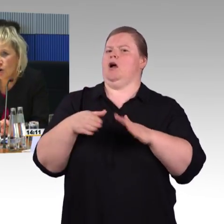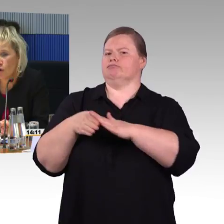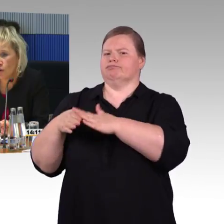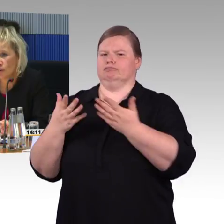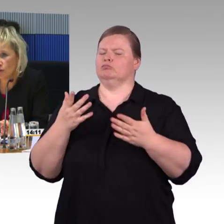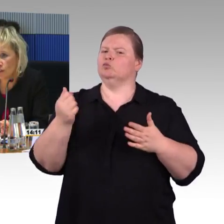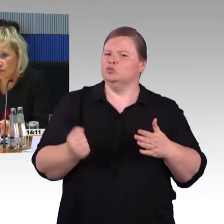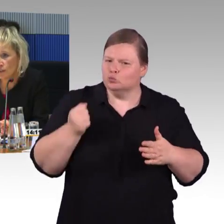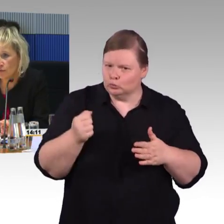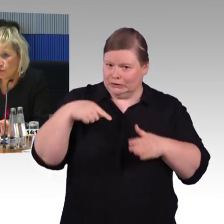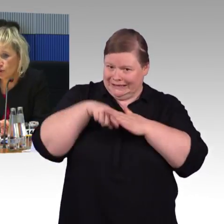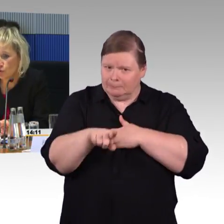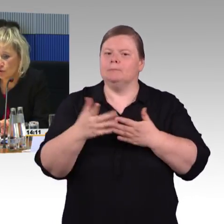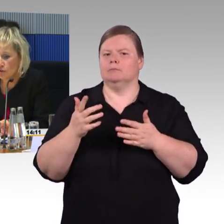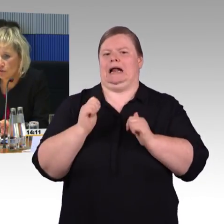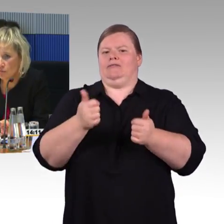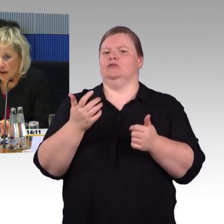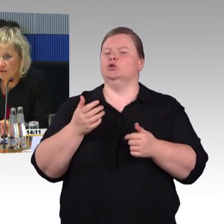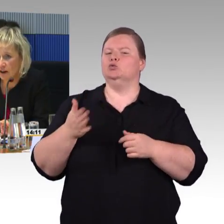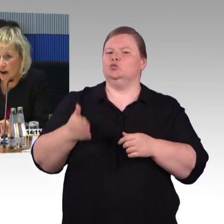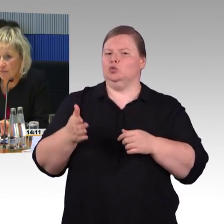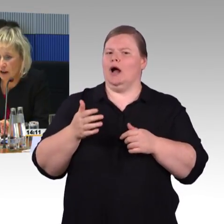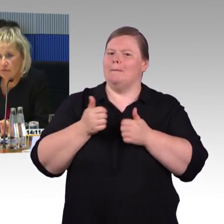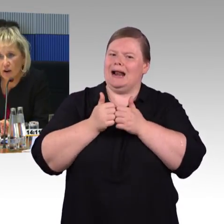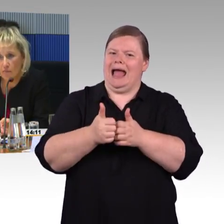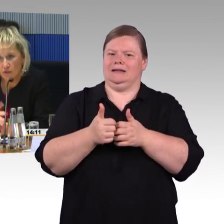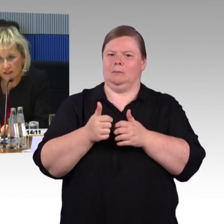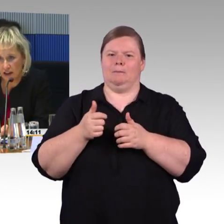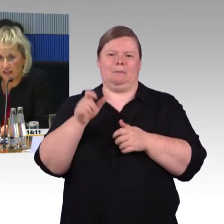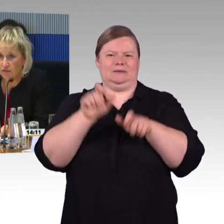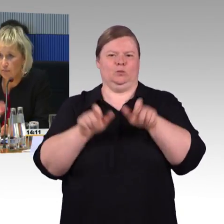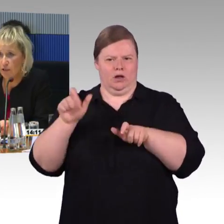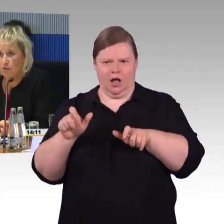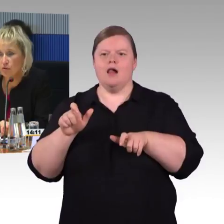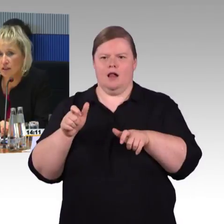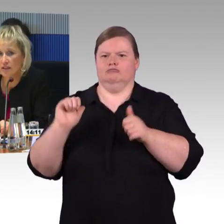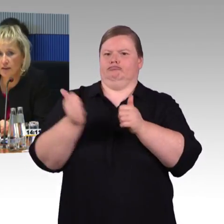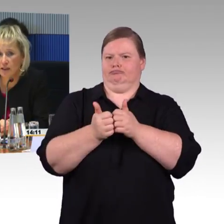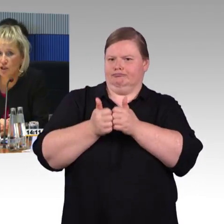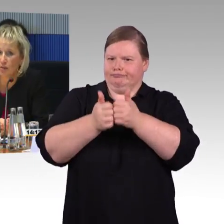Dort werden wir die Funktionen zum Anfang haben, einfach auch mal über die Reiseverbindungen, dass ein Mensch,